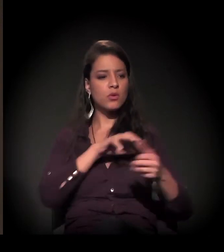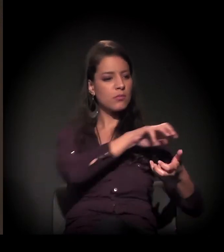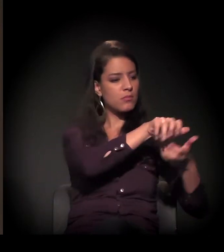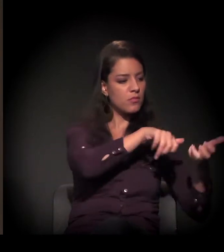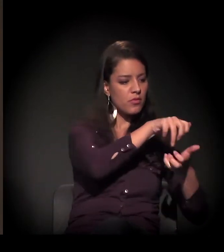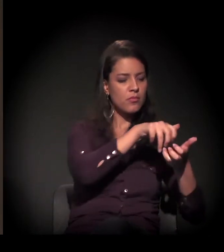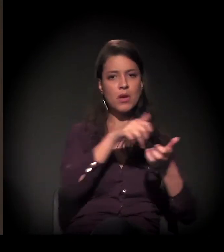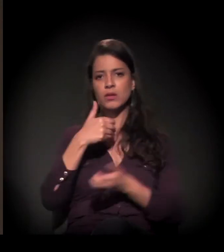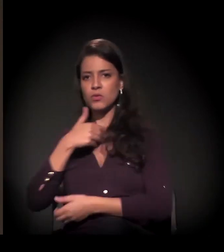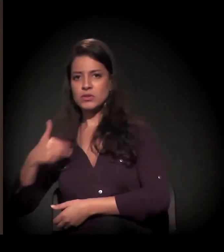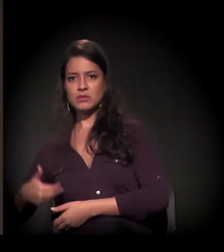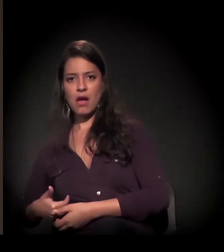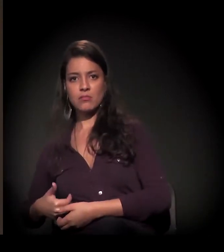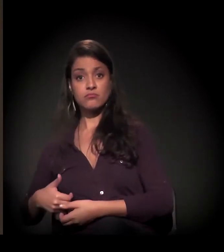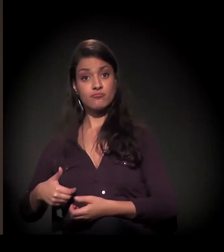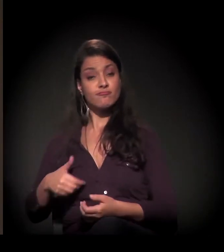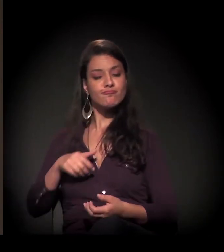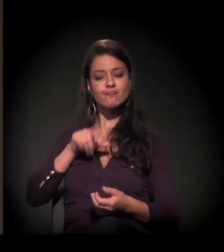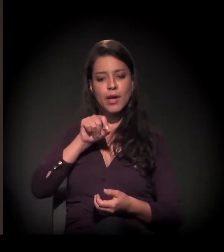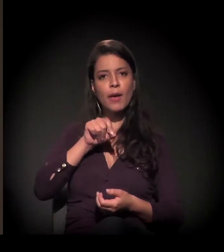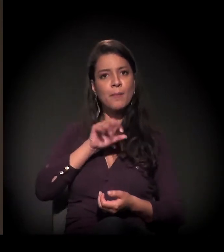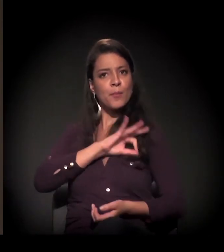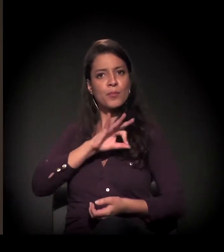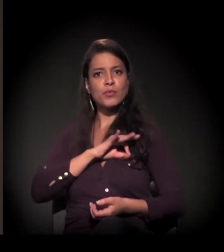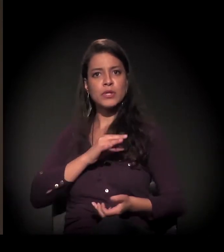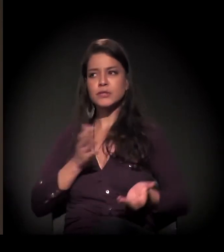Eu queria que você falasse sobre este processo, sobre como ele se deu na prática,